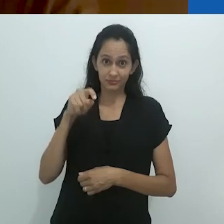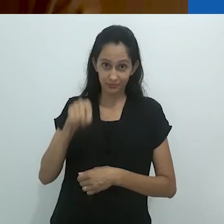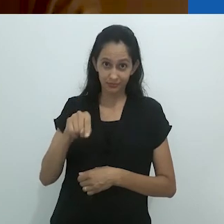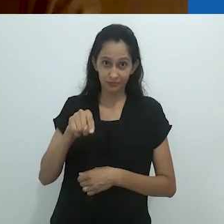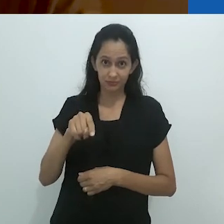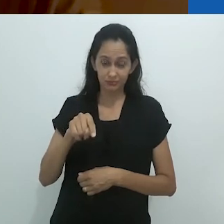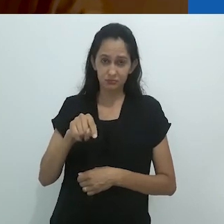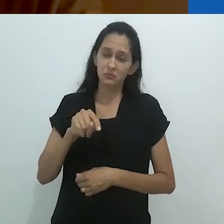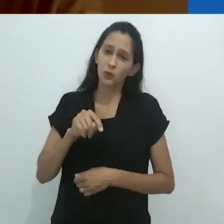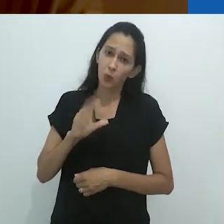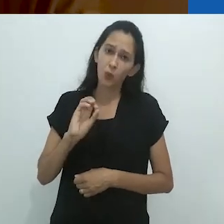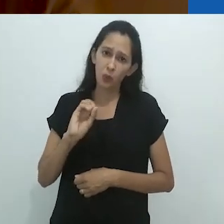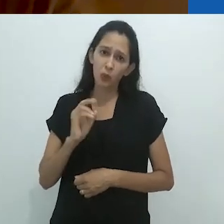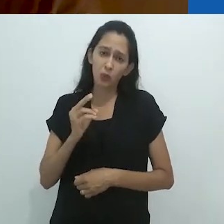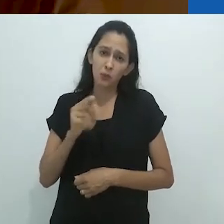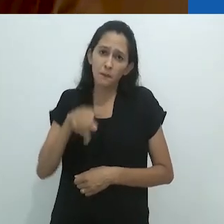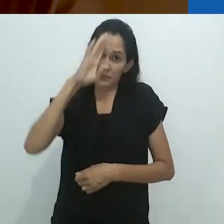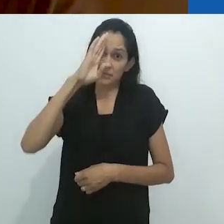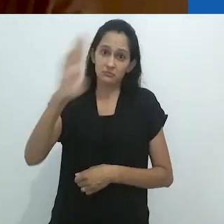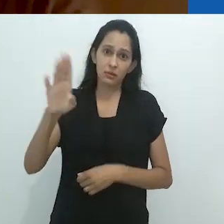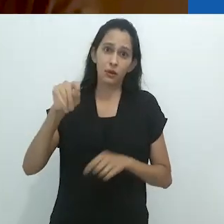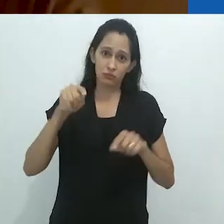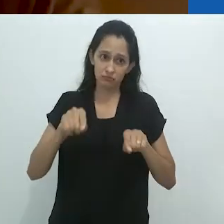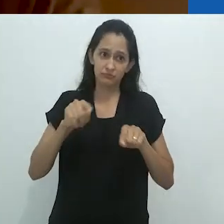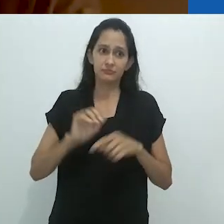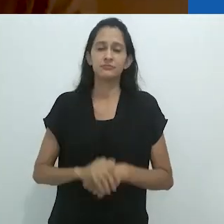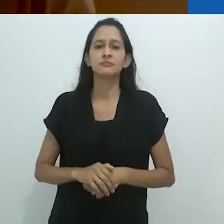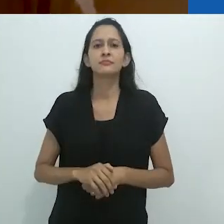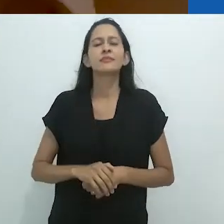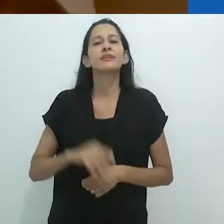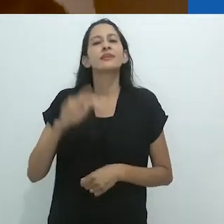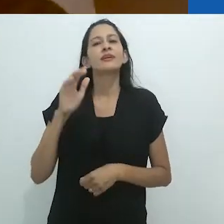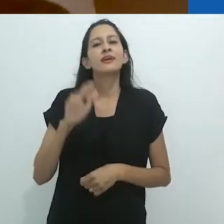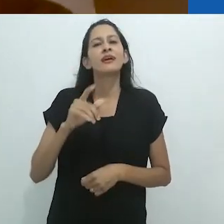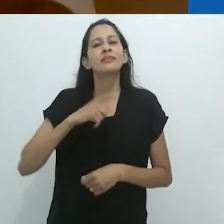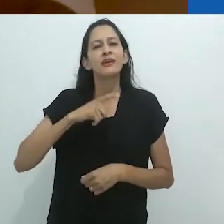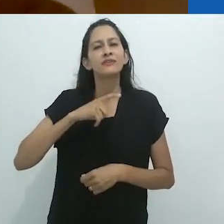Ou pelo menos um dos pontos, significando o inevitável